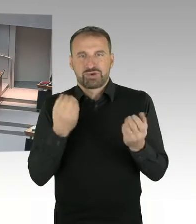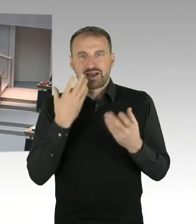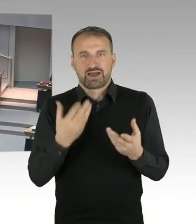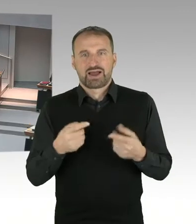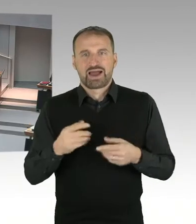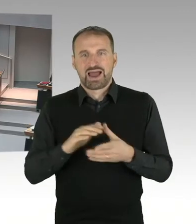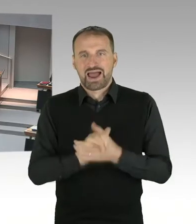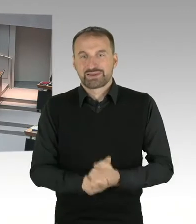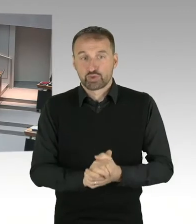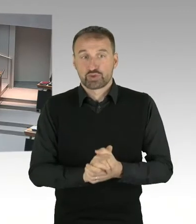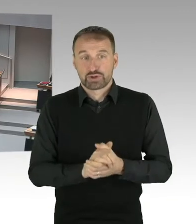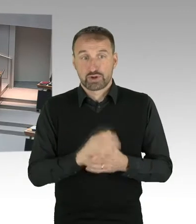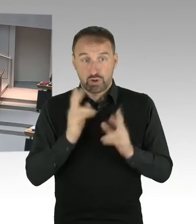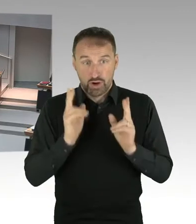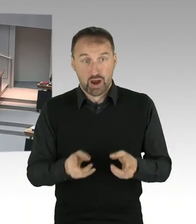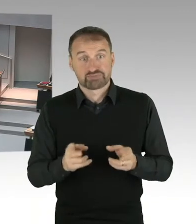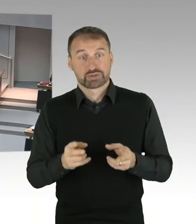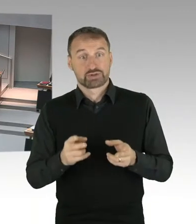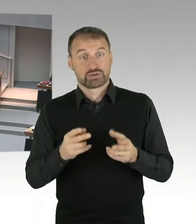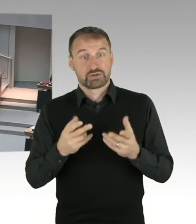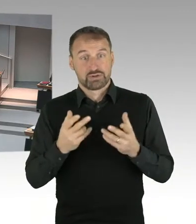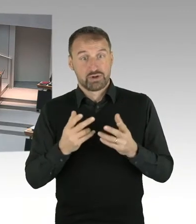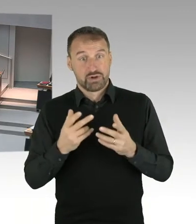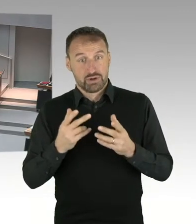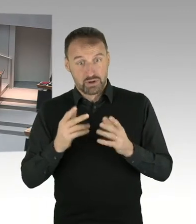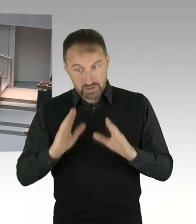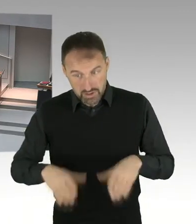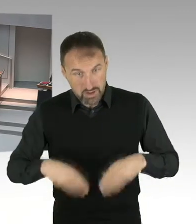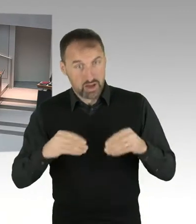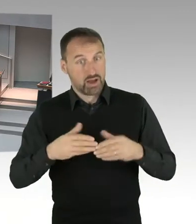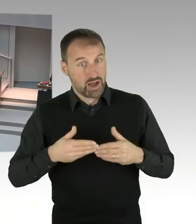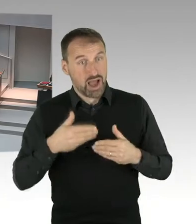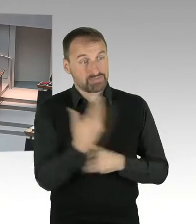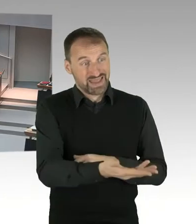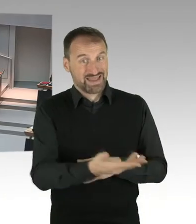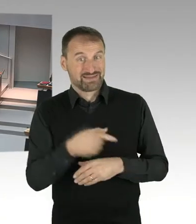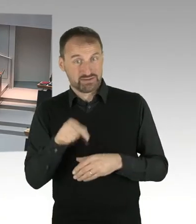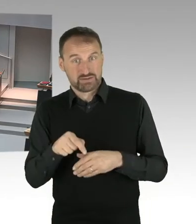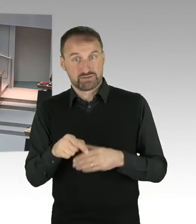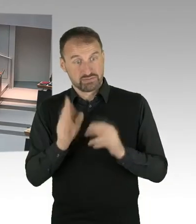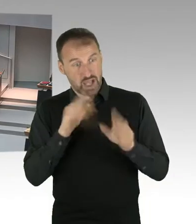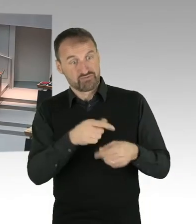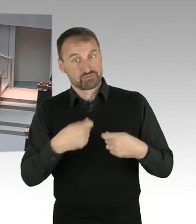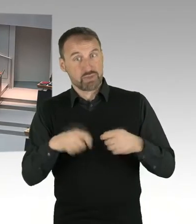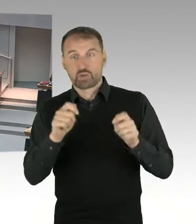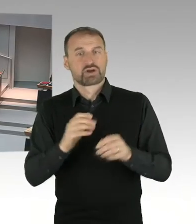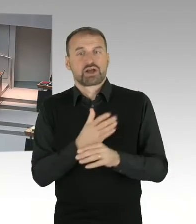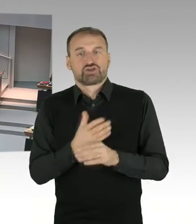(Präsidium) Herr Friederici hatte die zweite Nachfrage, bitteschön. (Sprecherwechsel) Vielen Dank Frau Präsidentin. Ich frage Sie Frau Senatorin, ist der Senat bereit,